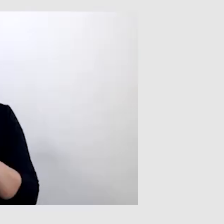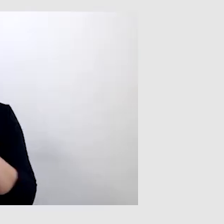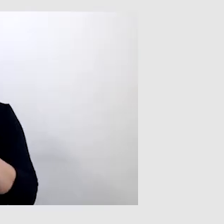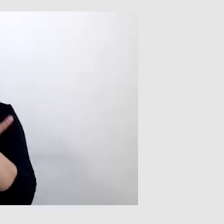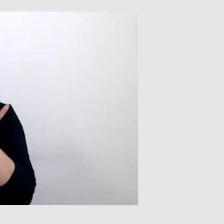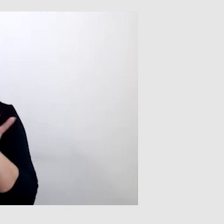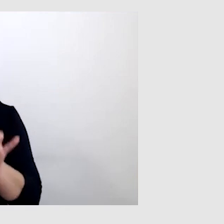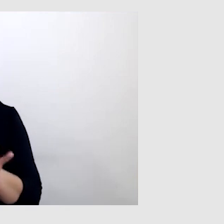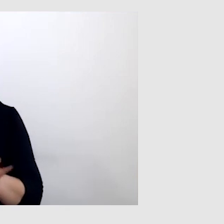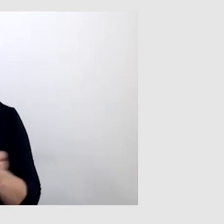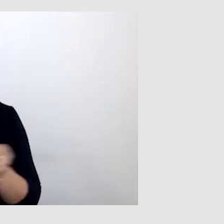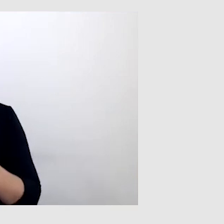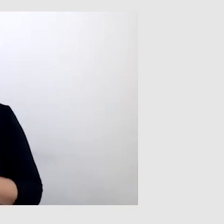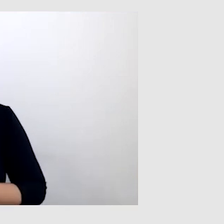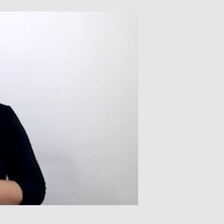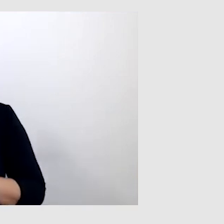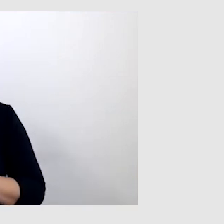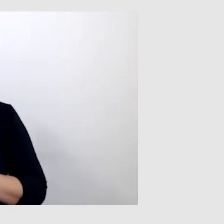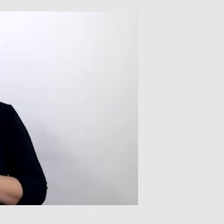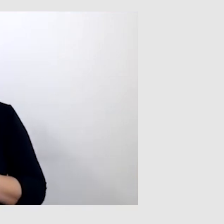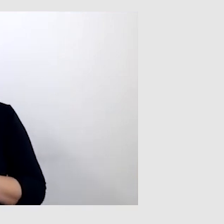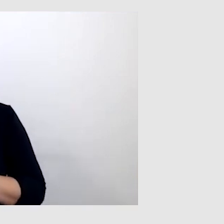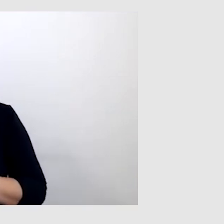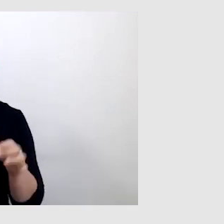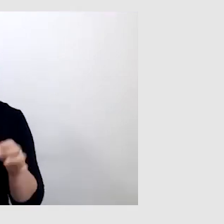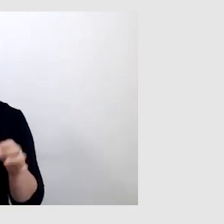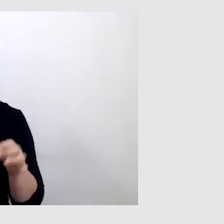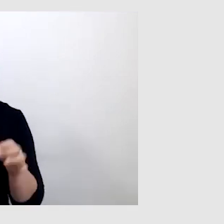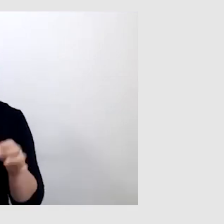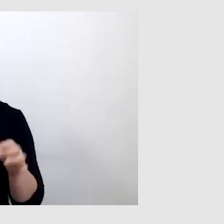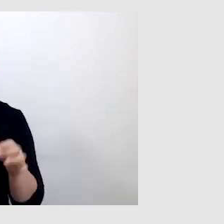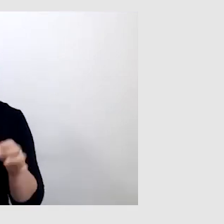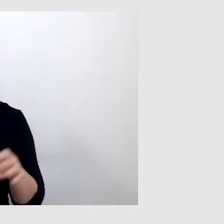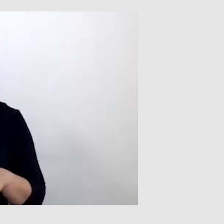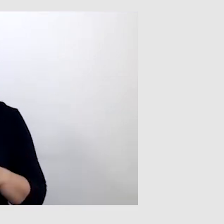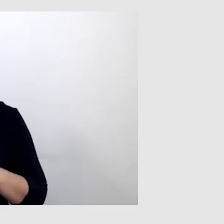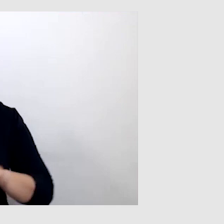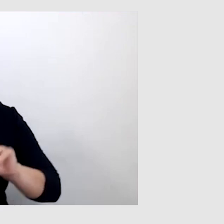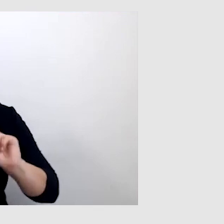Jeszcze będziemy za chwilę nawiązywać do tych wydarzeń, o których mówiłaś.